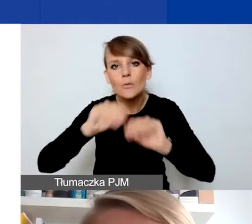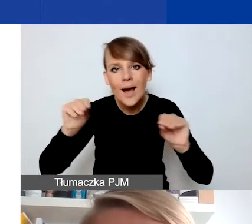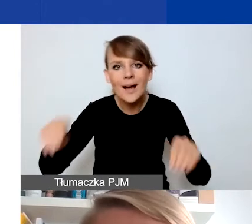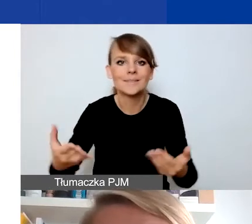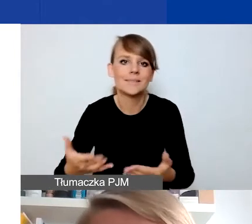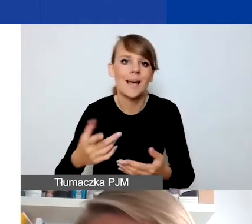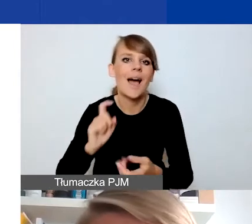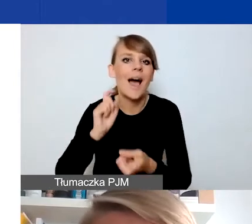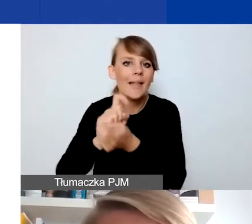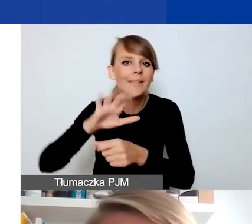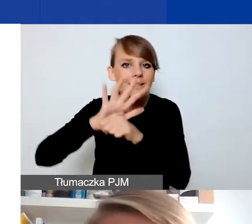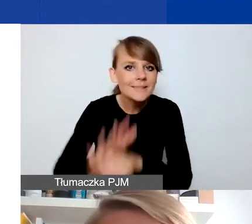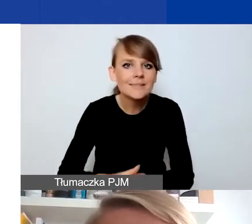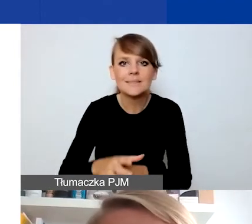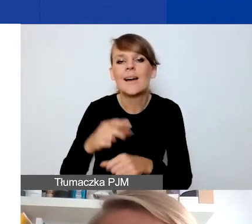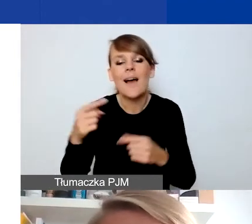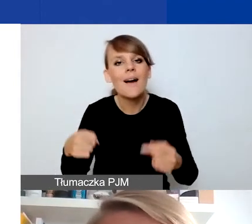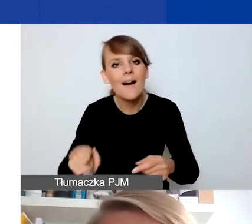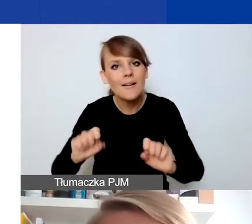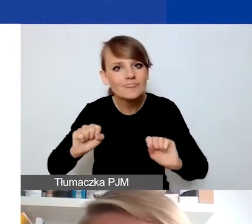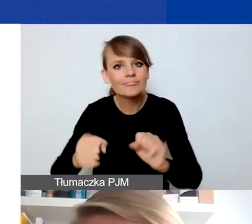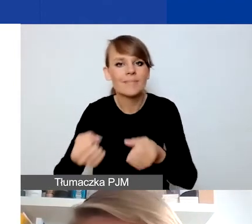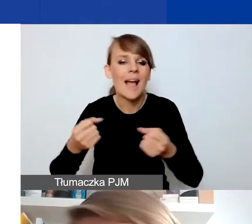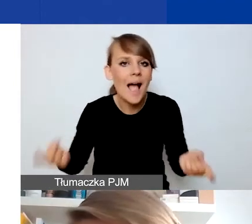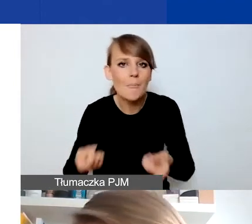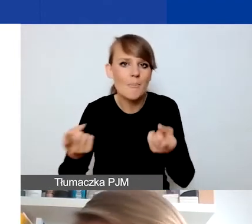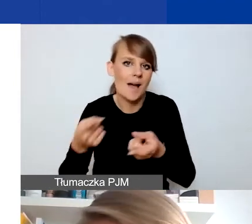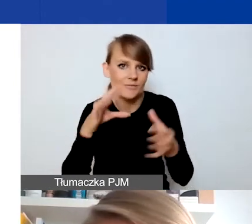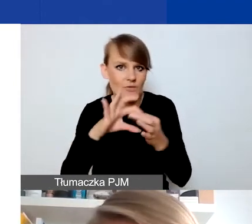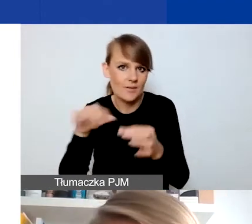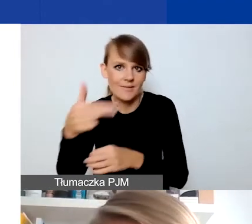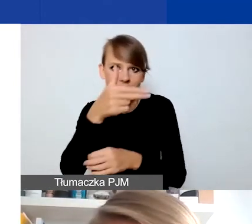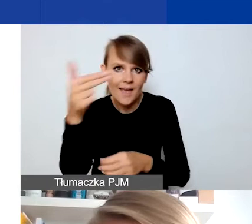Jakiejś kampanii wokół tego tematu, która ma wpłynąć np. na postawę w danej społeczności.